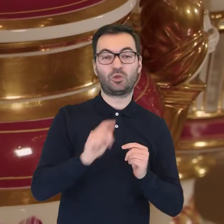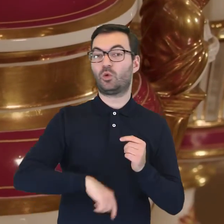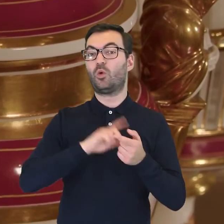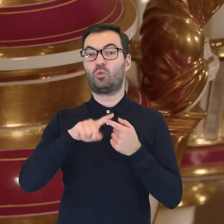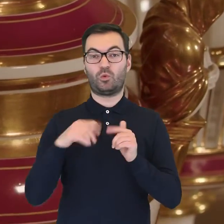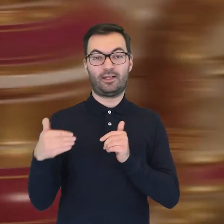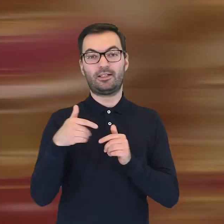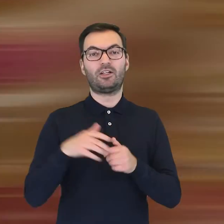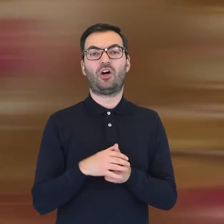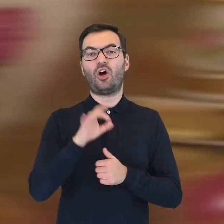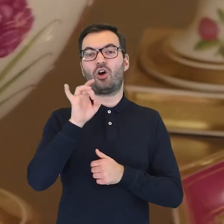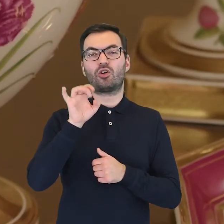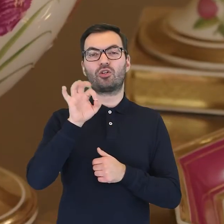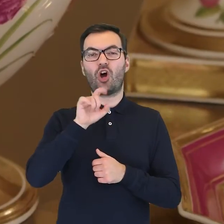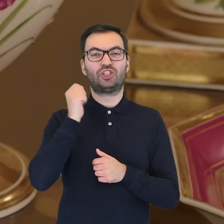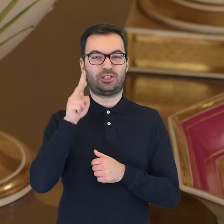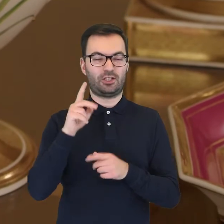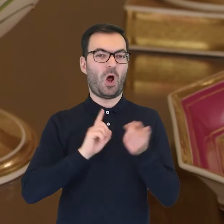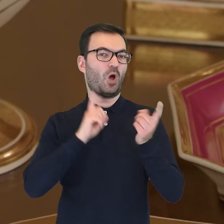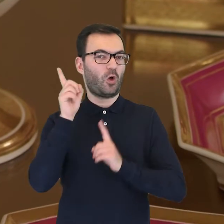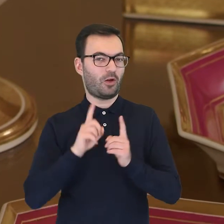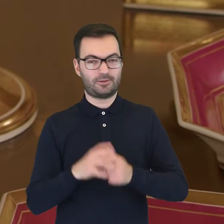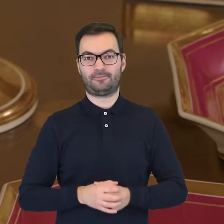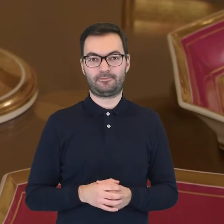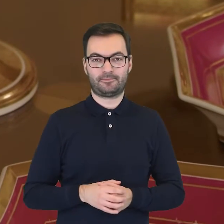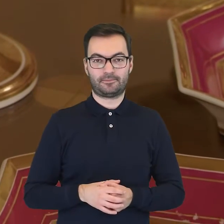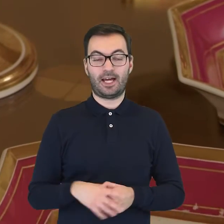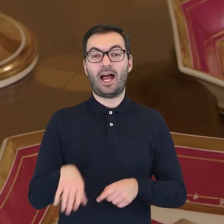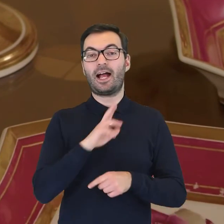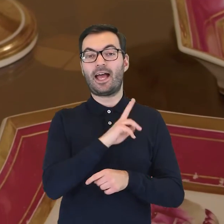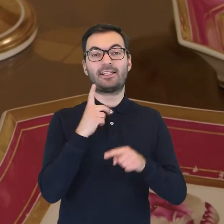po drugiej zaś stronie mamy goździka ogrodowego. Na każdym z elementów serwisu